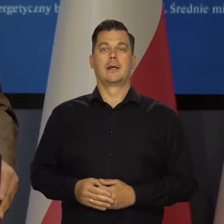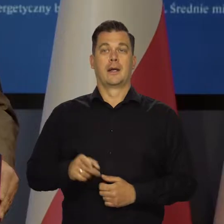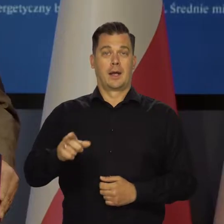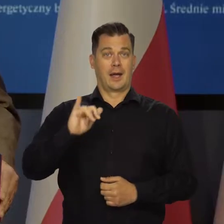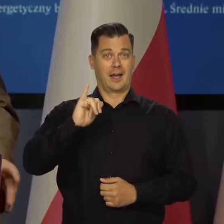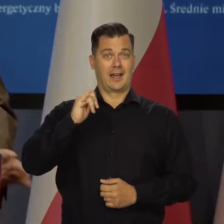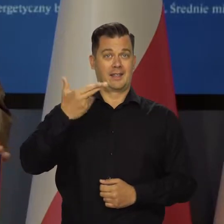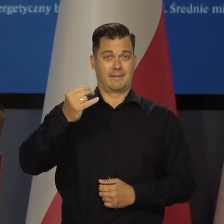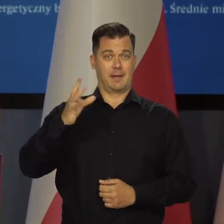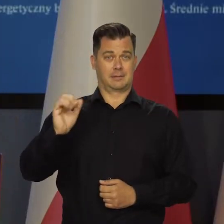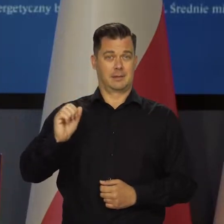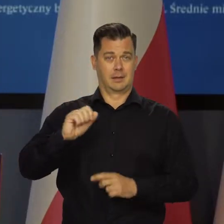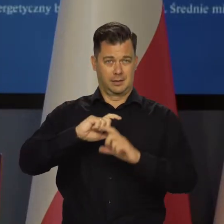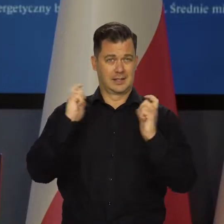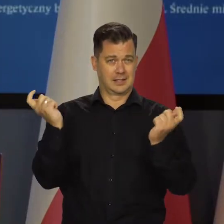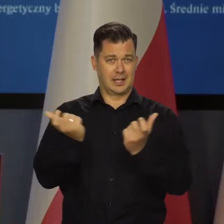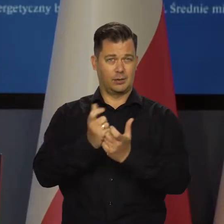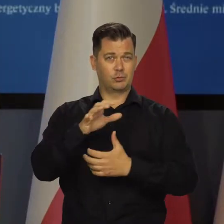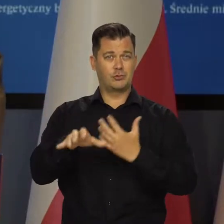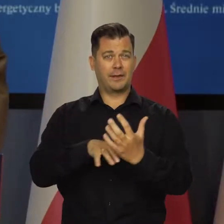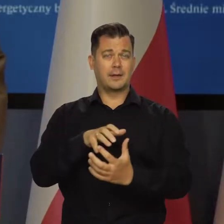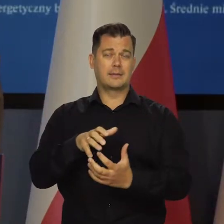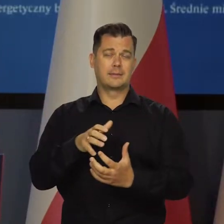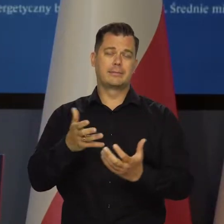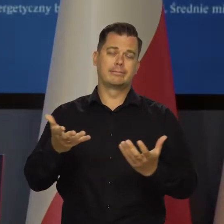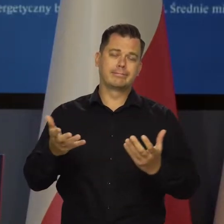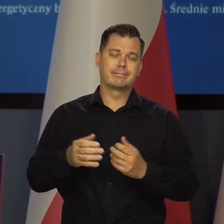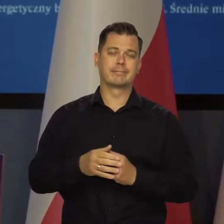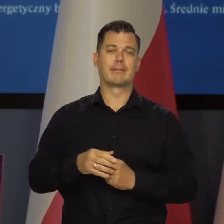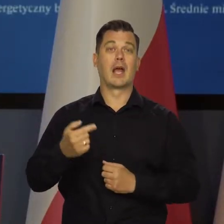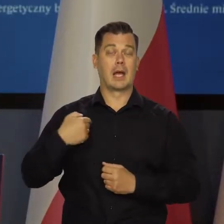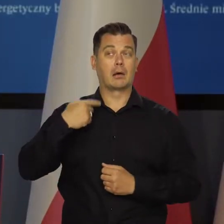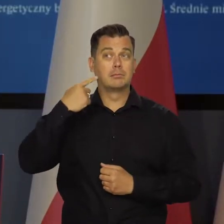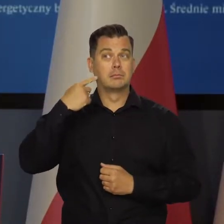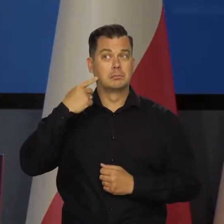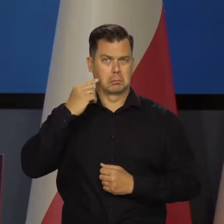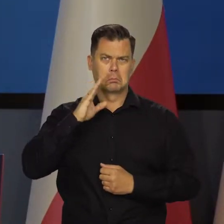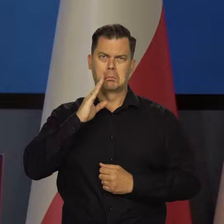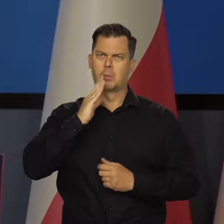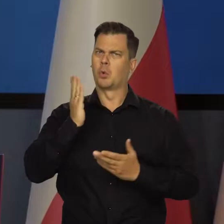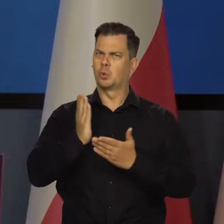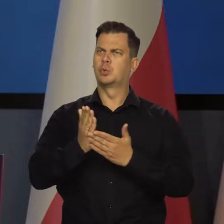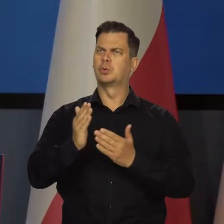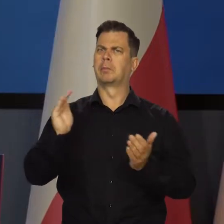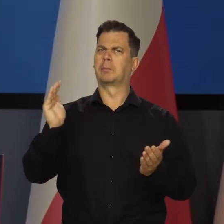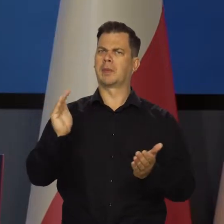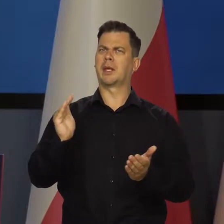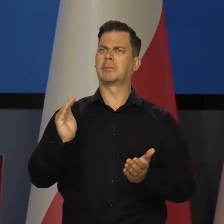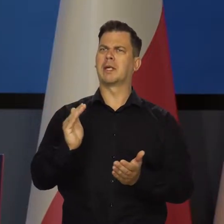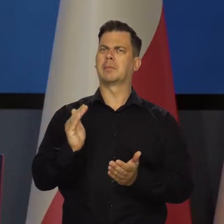Inflacja na świecie. Z jednej strony mamy sygnały sugerujące pewne łagodzenie presji kosztowej,